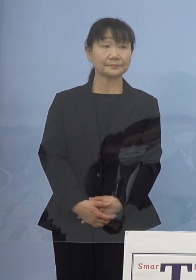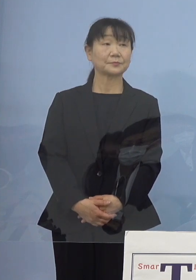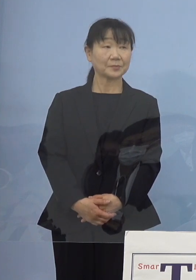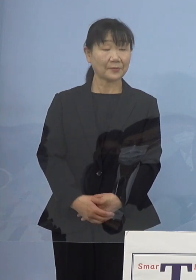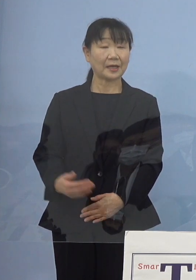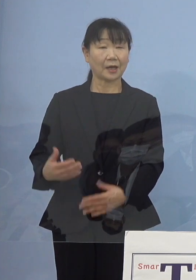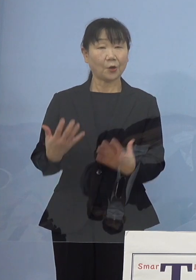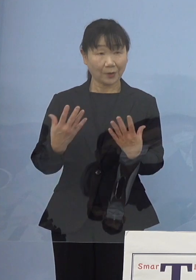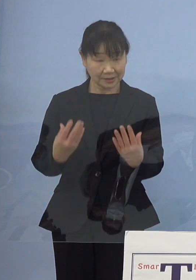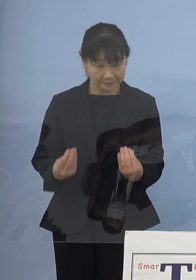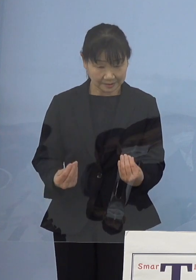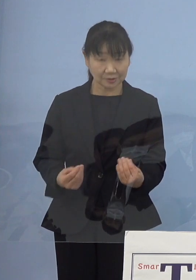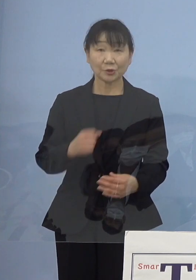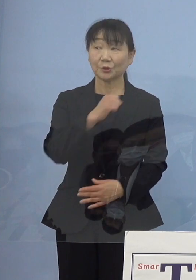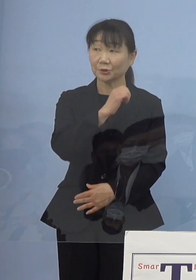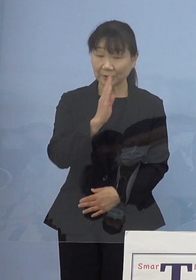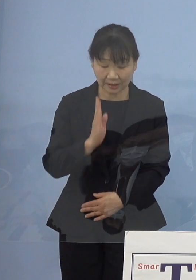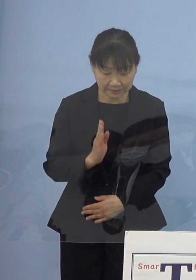（知事） はい、よろしくお願いいたします